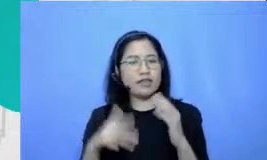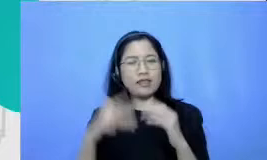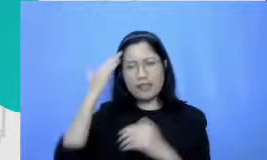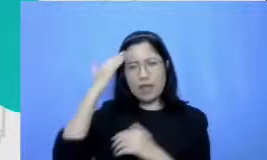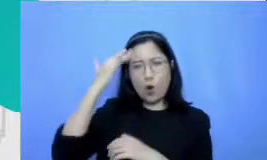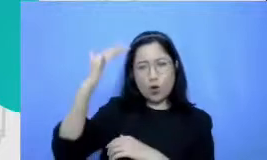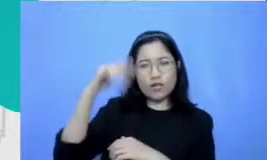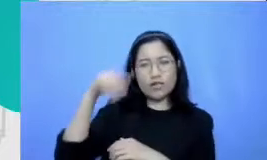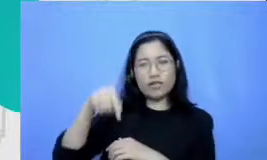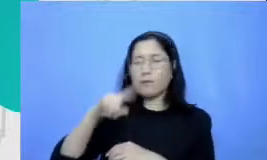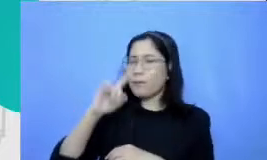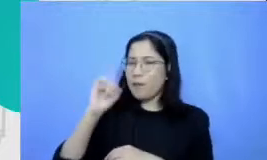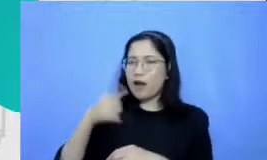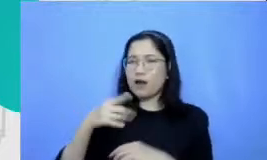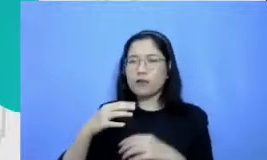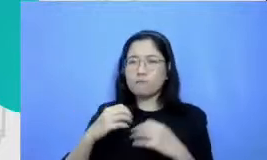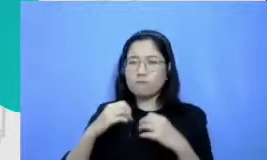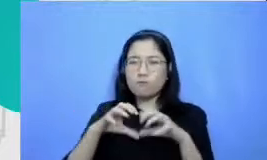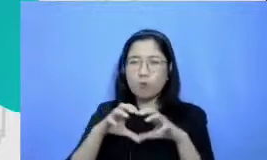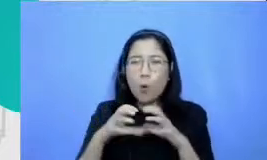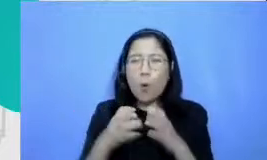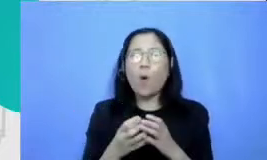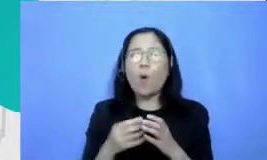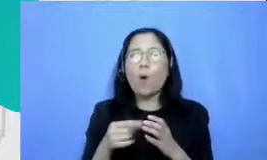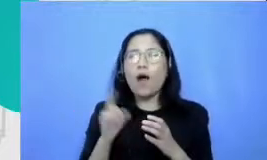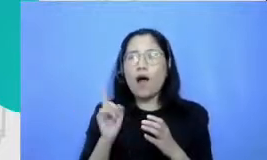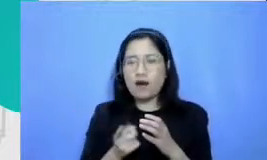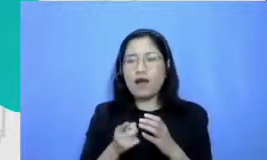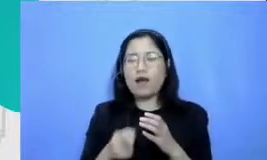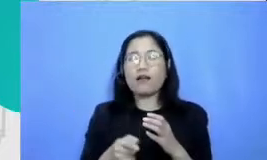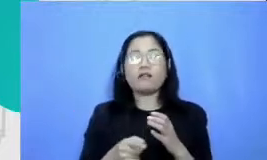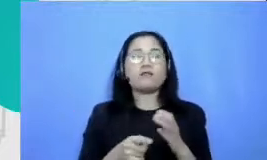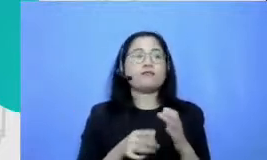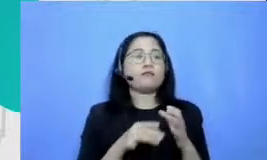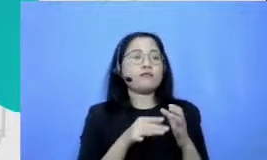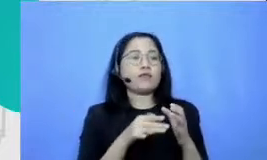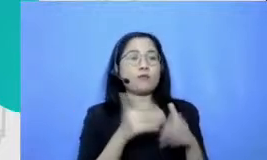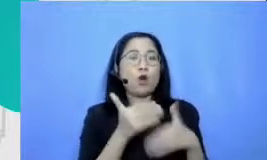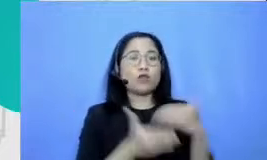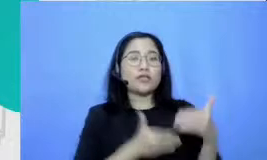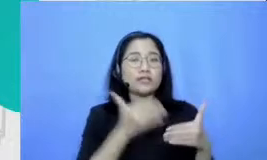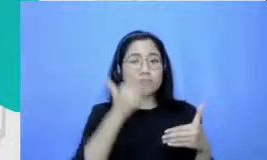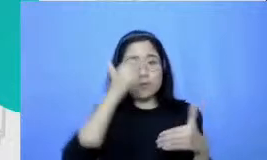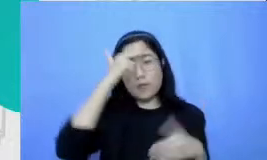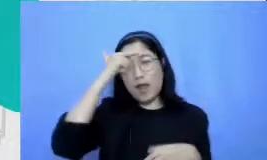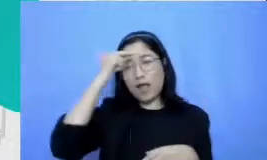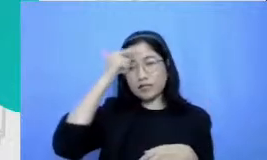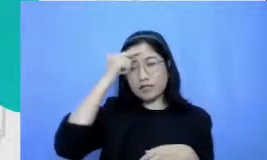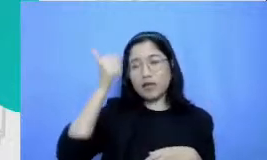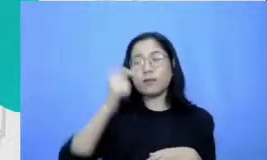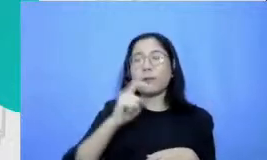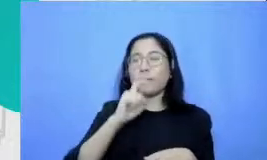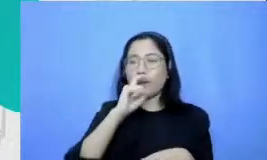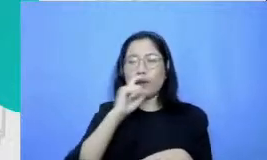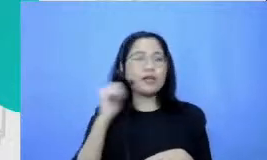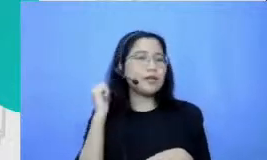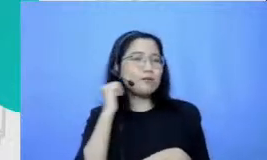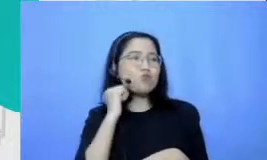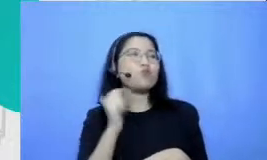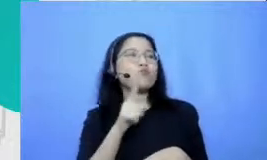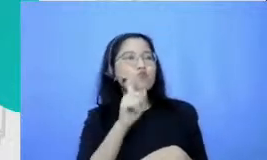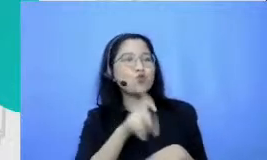paling kokoh dalam sebuah pembelajaran Bapak dan Ibu perlu memberikan materi ajar digital yang siap